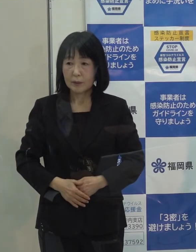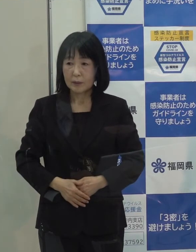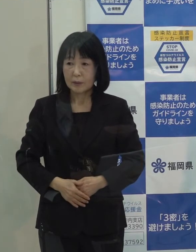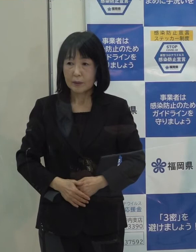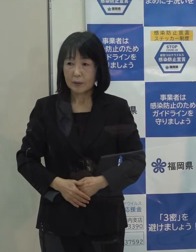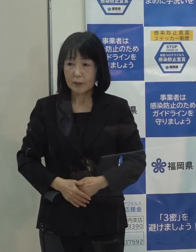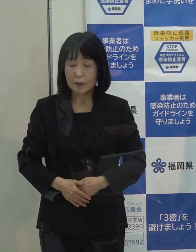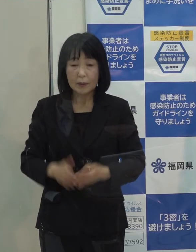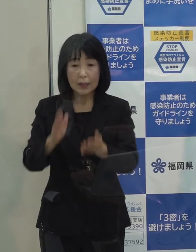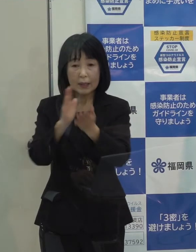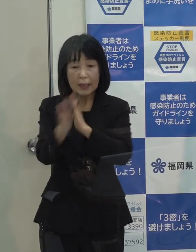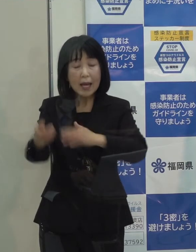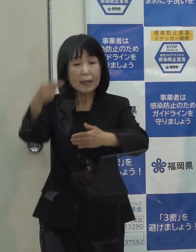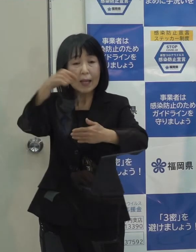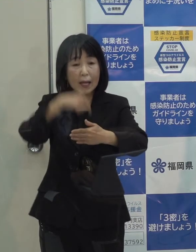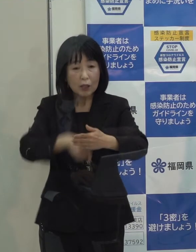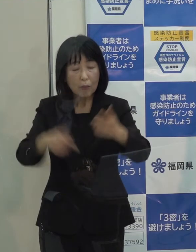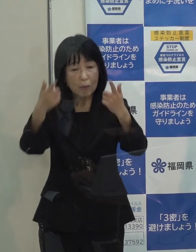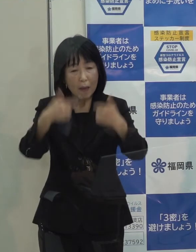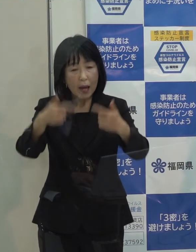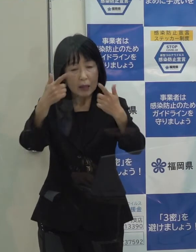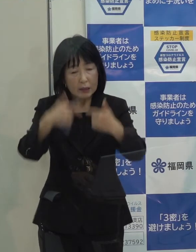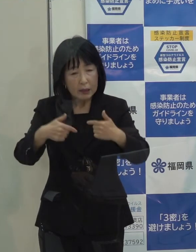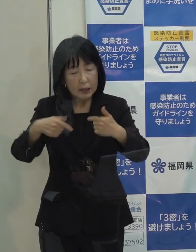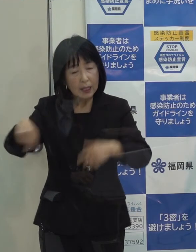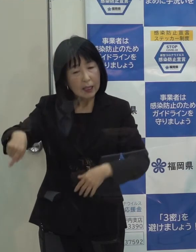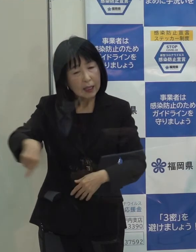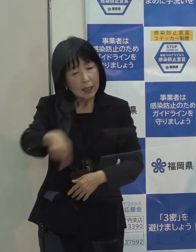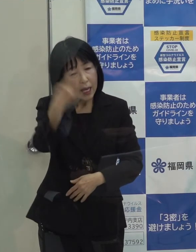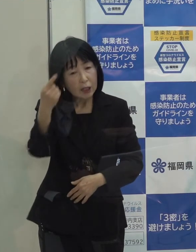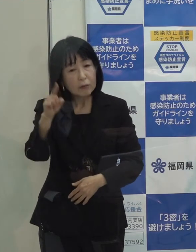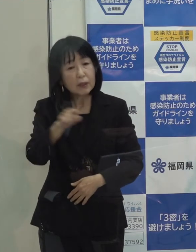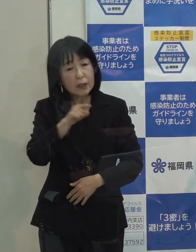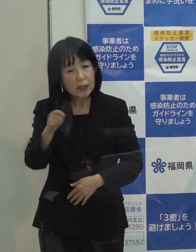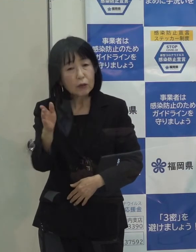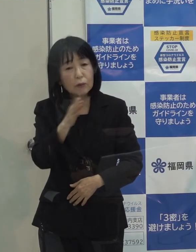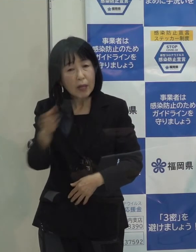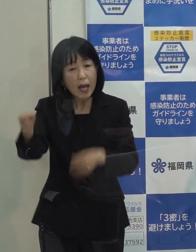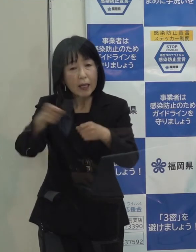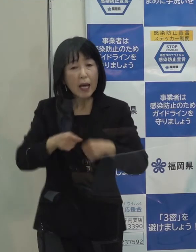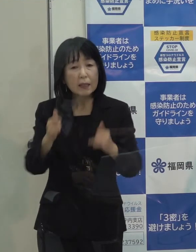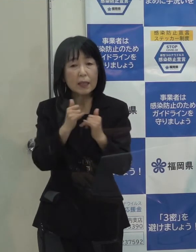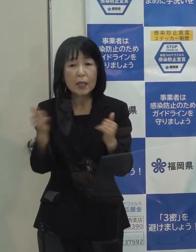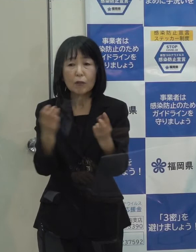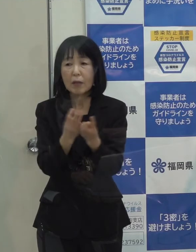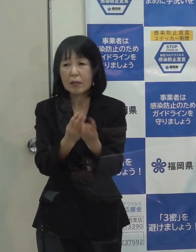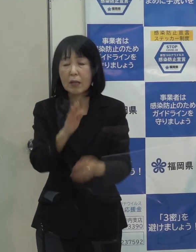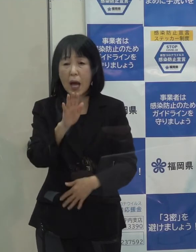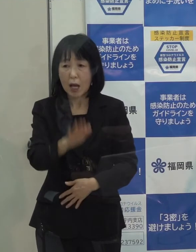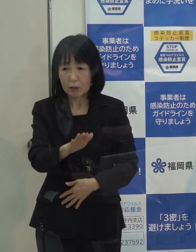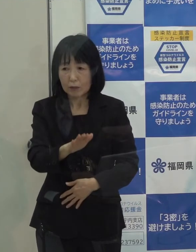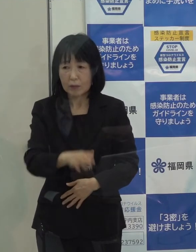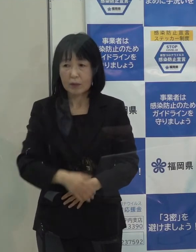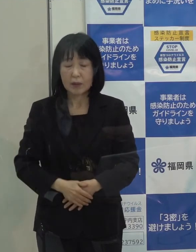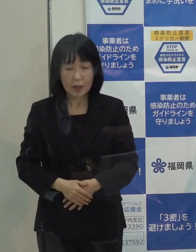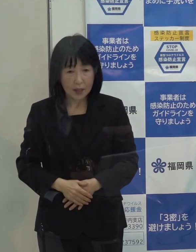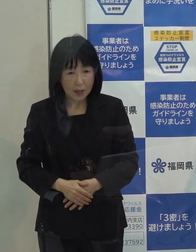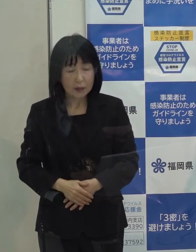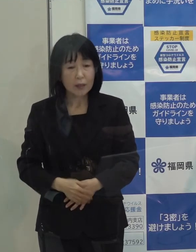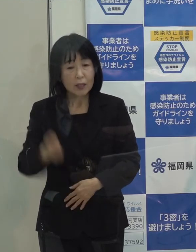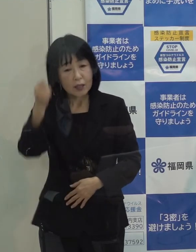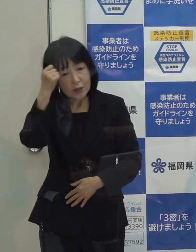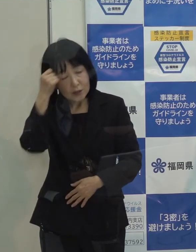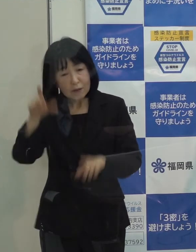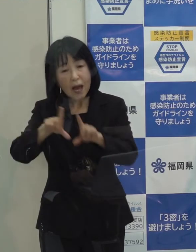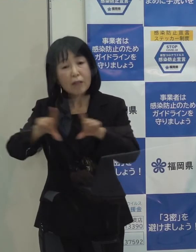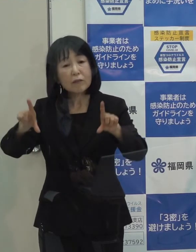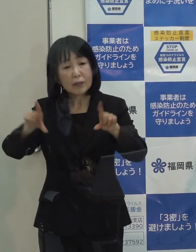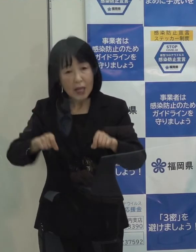（記者）県内でもやっぱり毎日１００人前後の新規の感染者が出ていて ここでそういった宿泊券であったり食事券を 知事は続けられるとおっしゃいましたけど